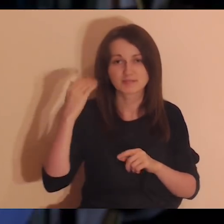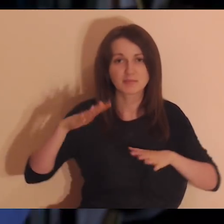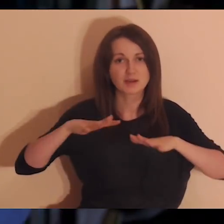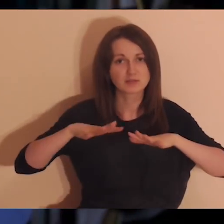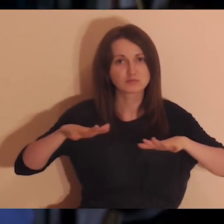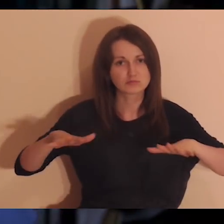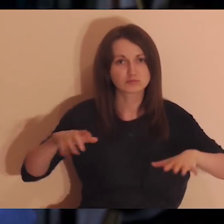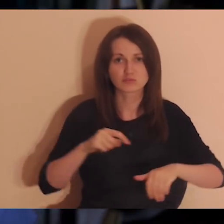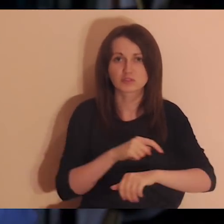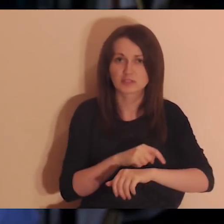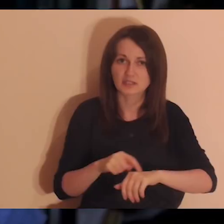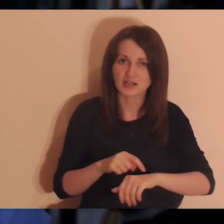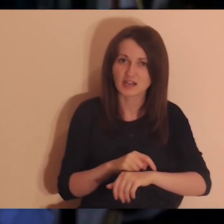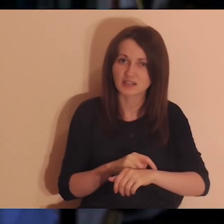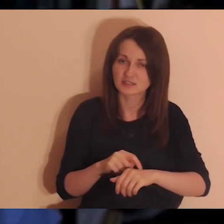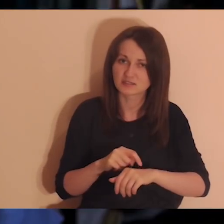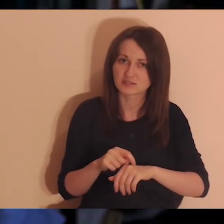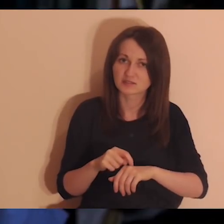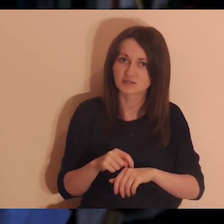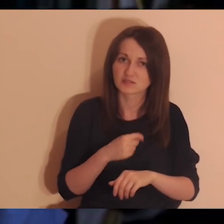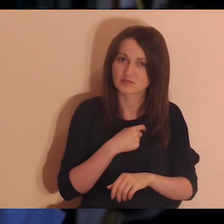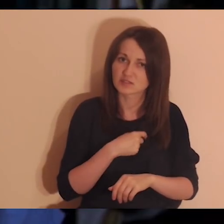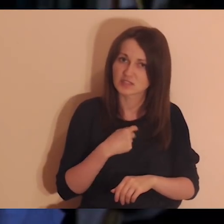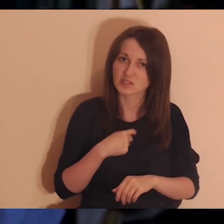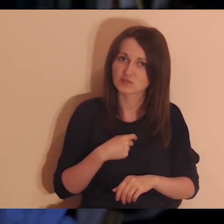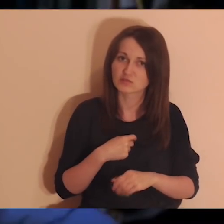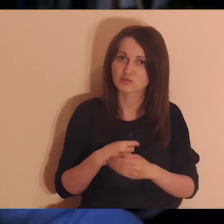że ja nie jestem w stanie dotknąć tego, to można o takiej osobie pomyśleć,